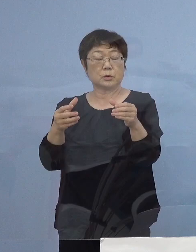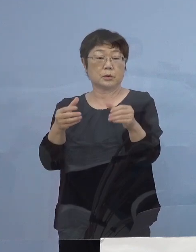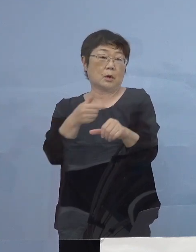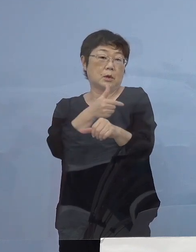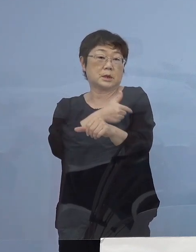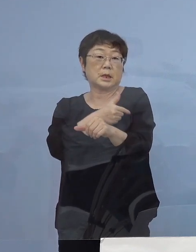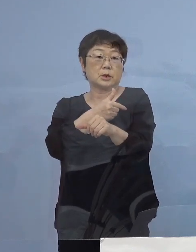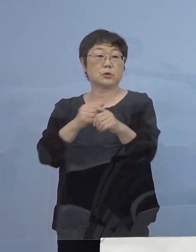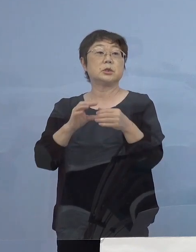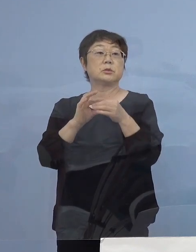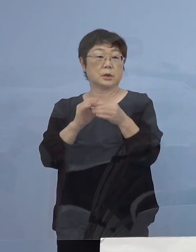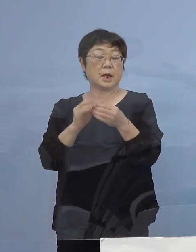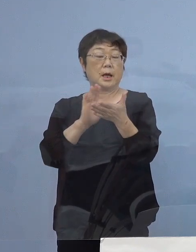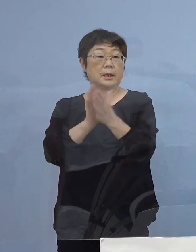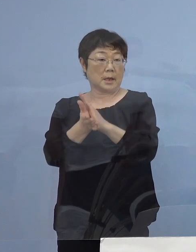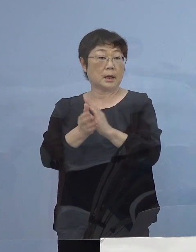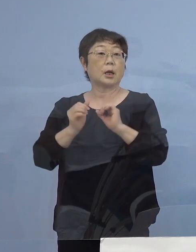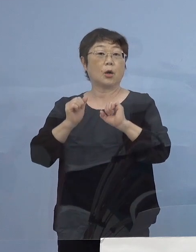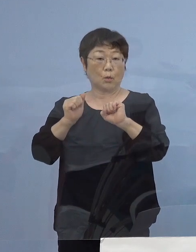県主導のものでありますが